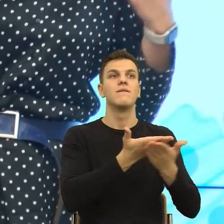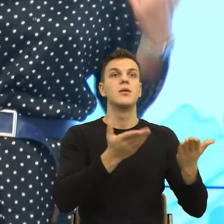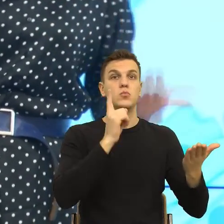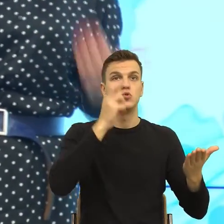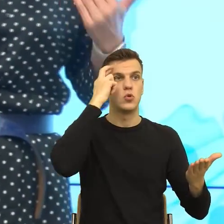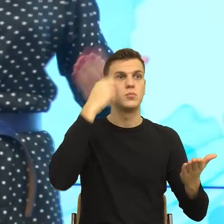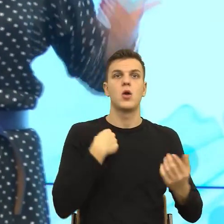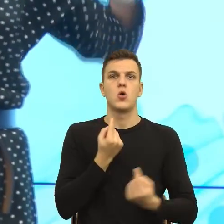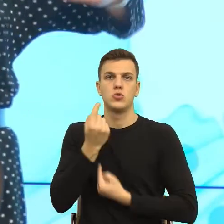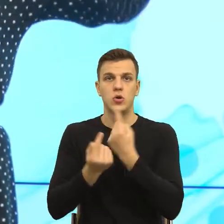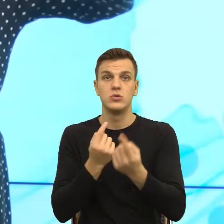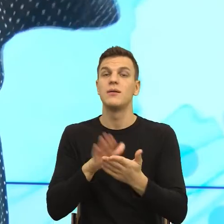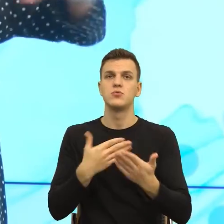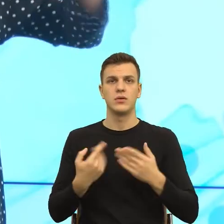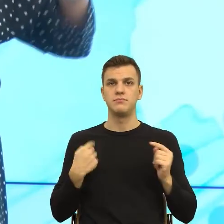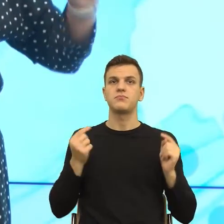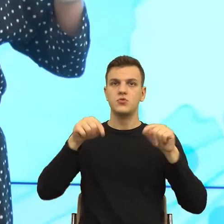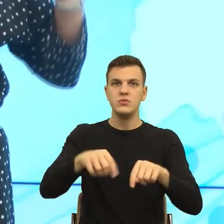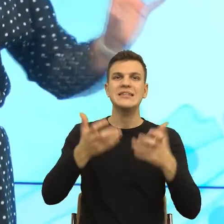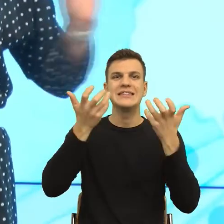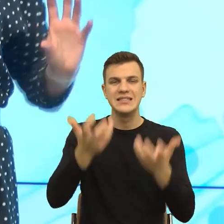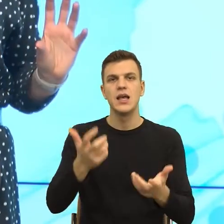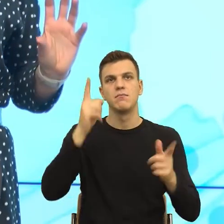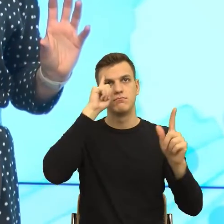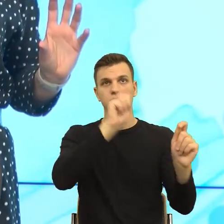przekonać do patrzenia na język przez pryzmat psychologii i ktoś